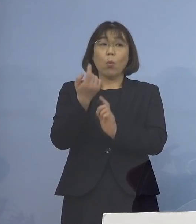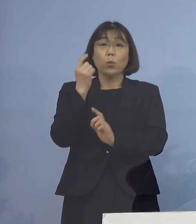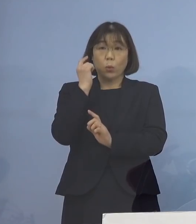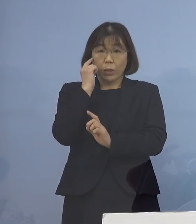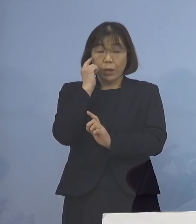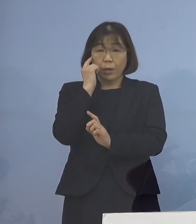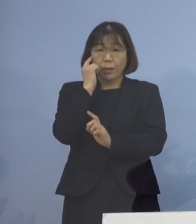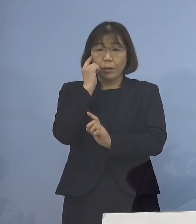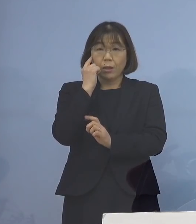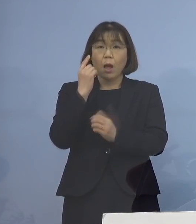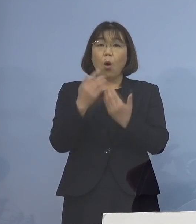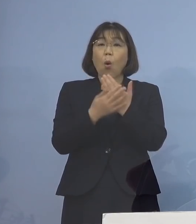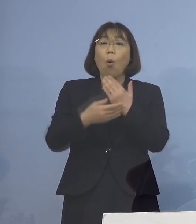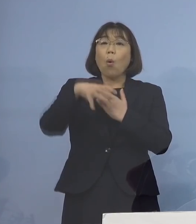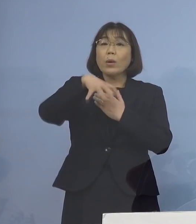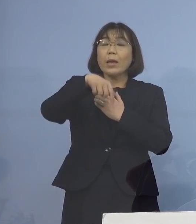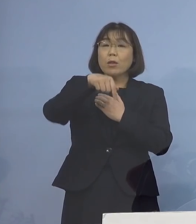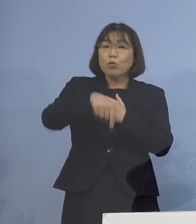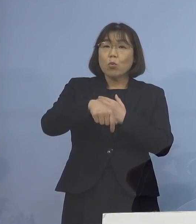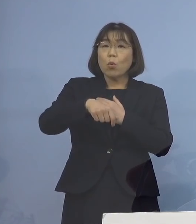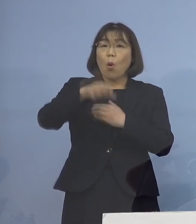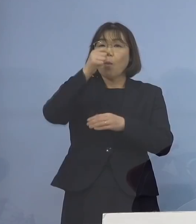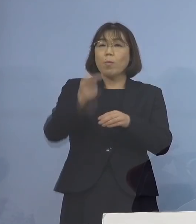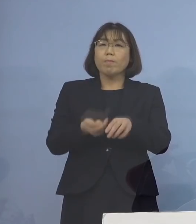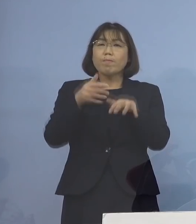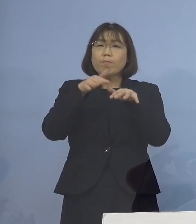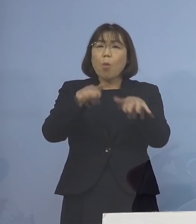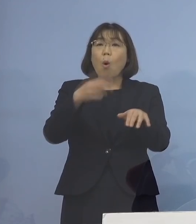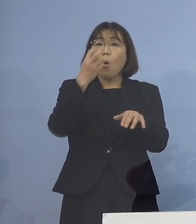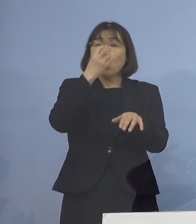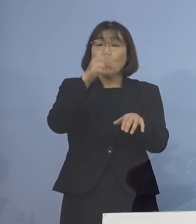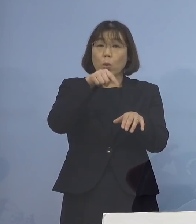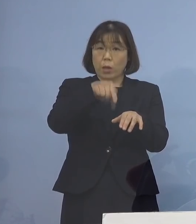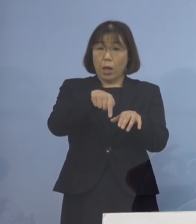保健所における 積極的疫学調査につきましては